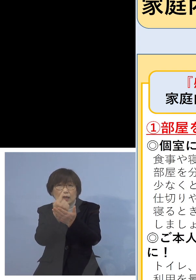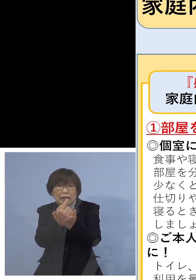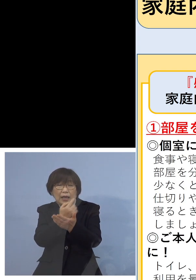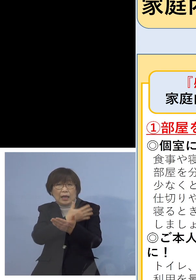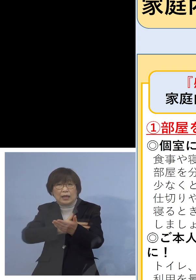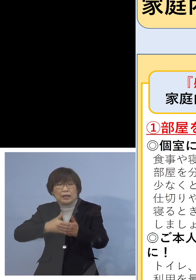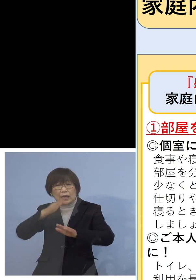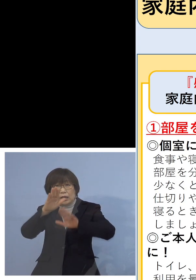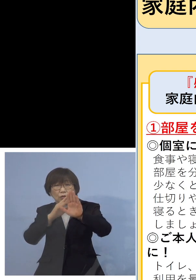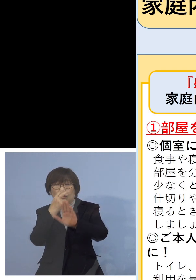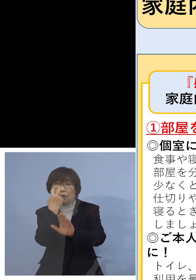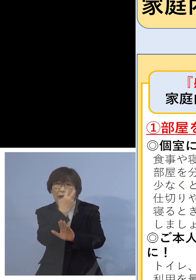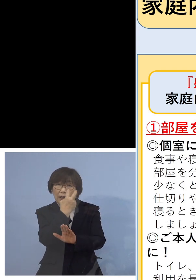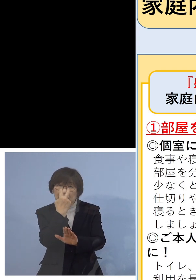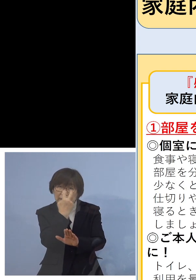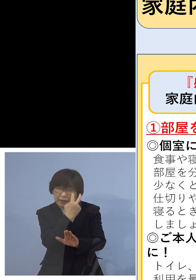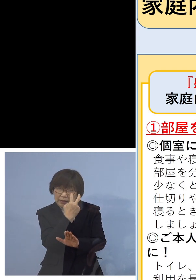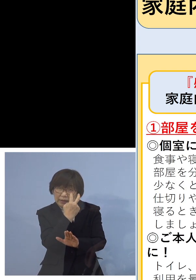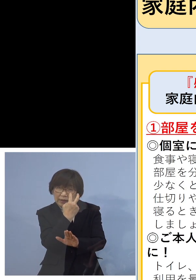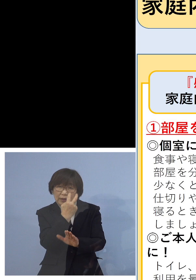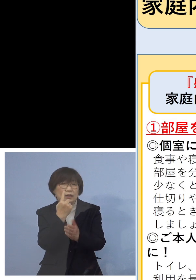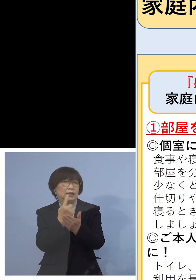駄目なんですね やはり同居のご家族